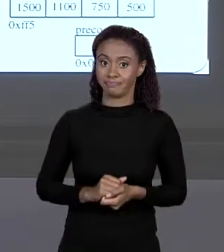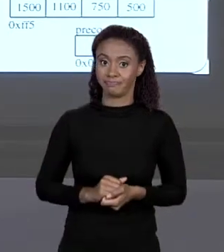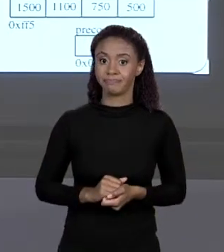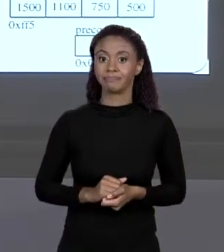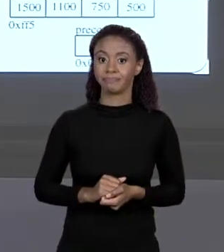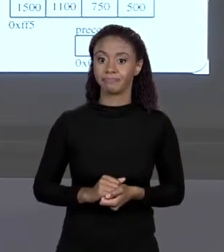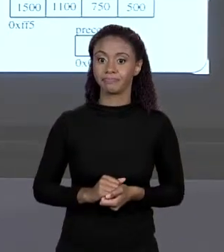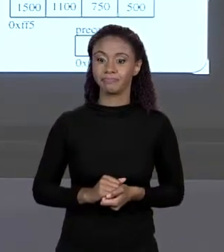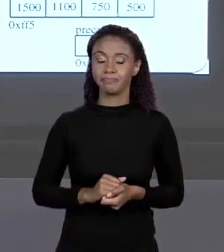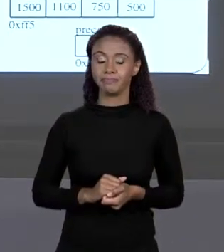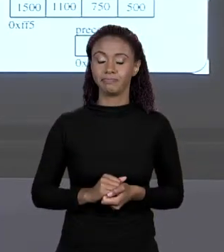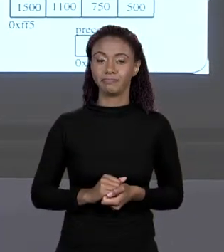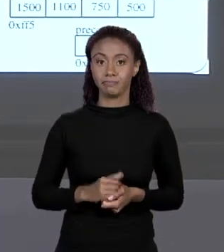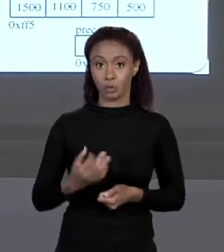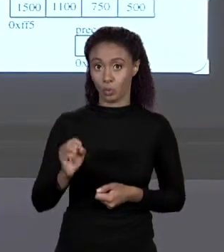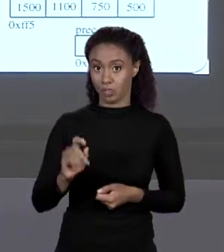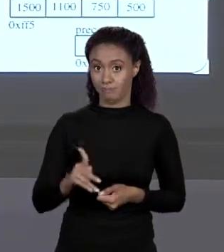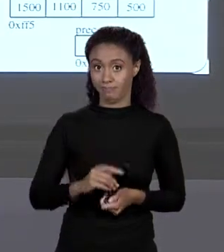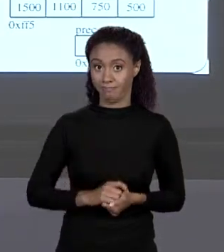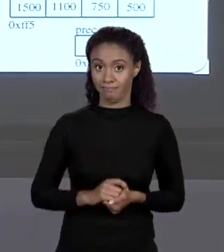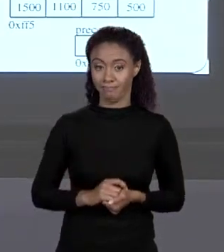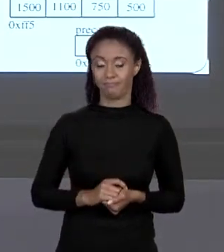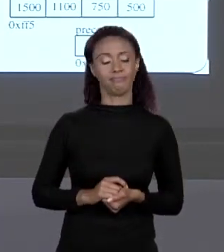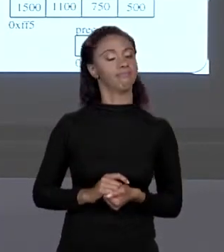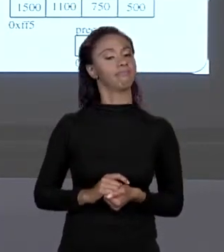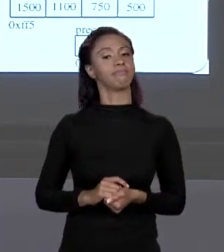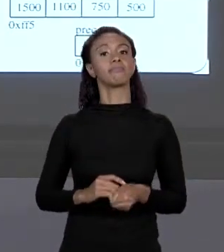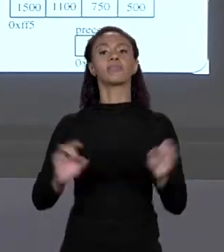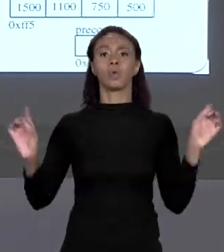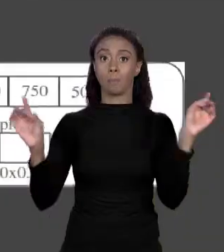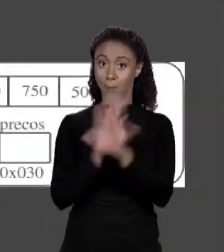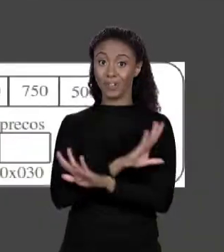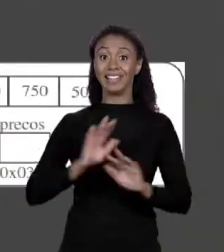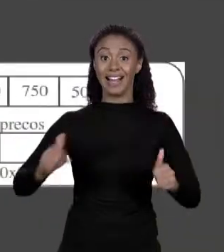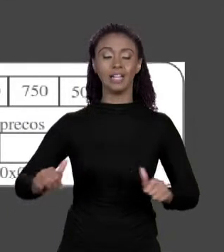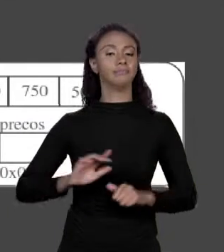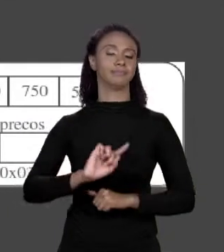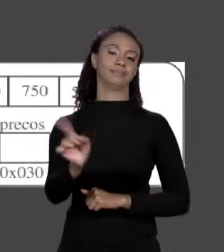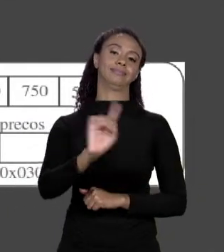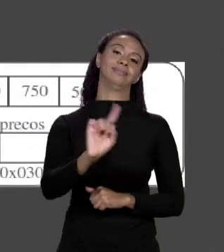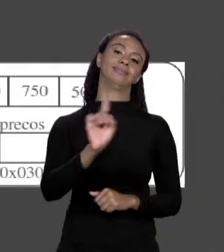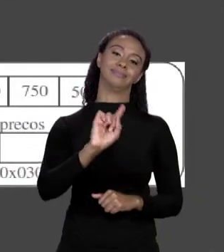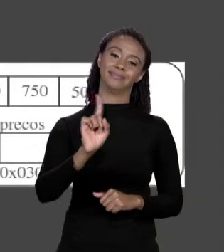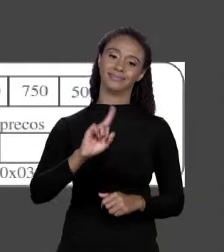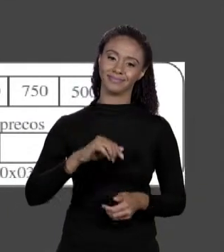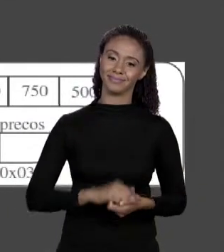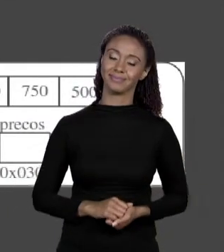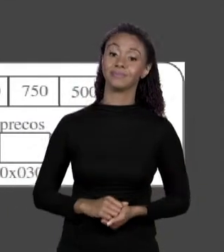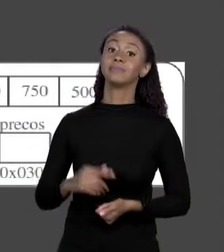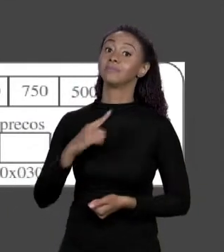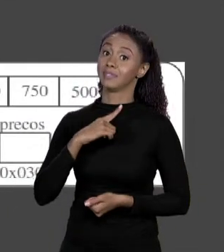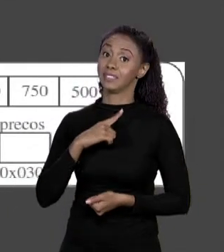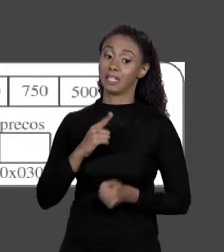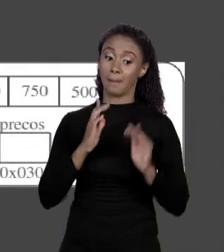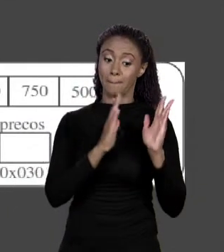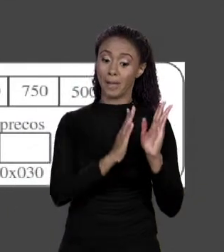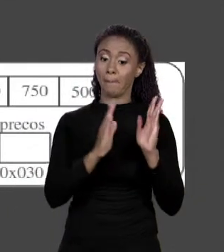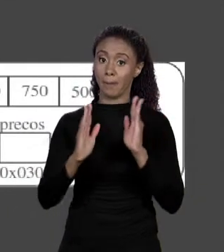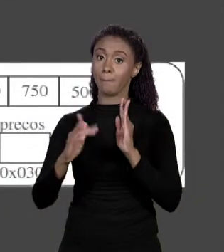MEMÓRIA. TERMINOU? NÃO, ESSA REGIÃO DE MEMÓRIA TEM UM NOME. COMO QUE ELE VAI FAZER? ELE